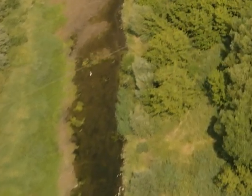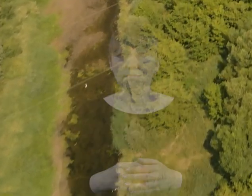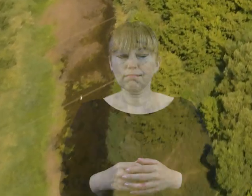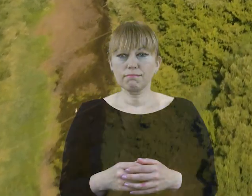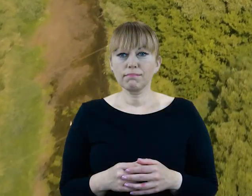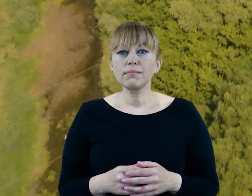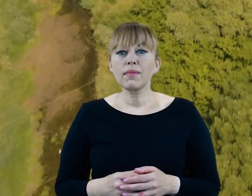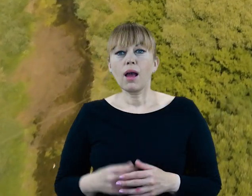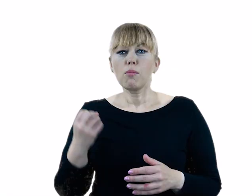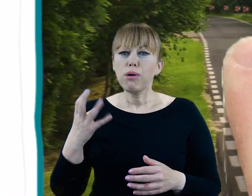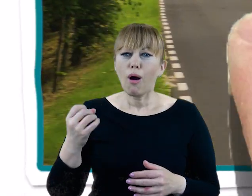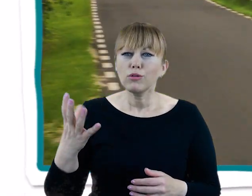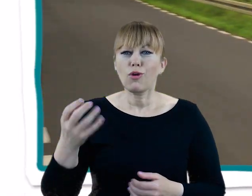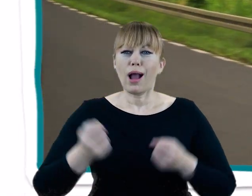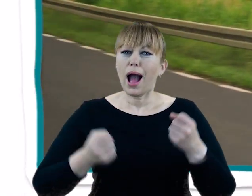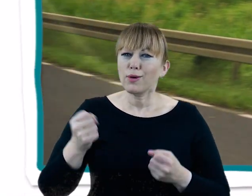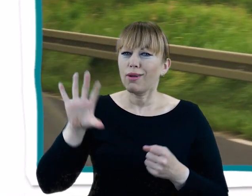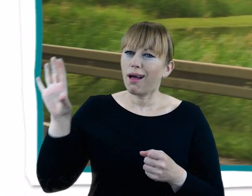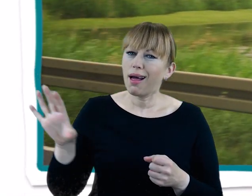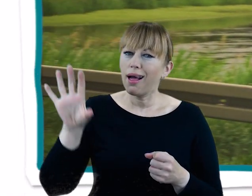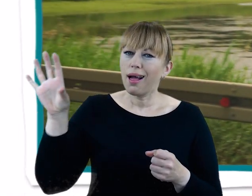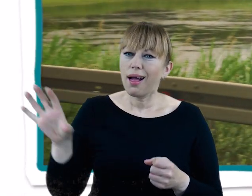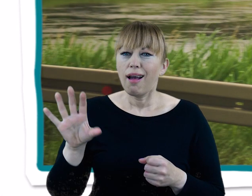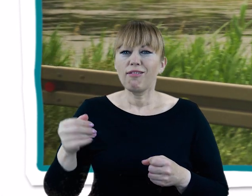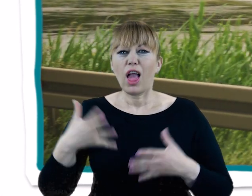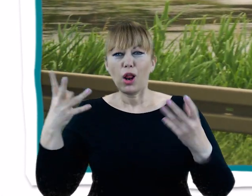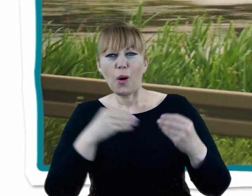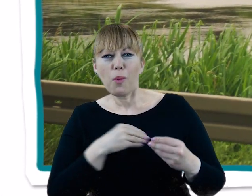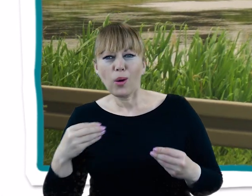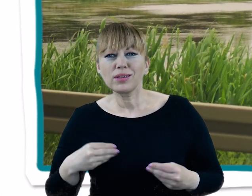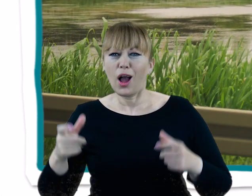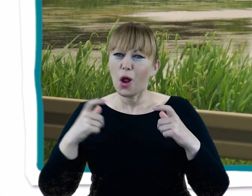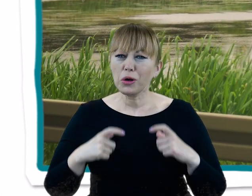Krajobraz rolniczej Wielkopolski, widziany z okien pociągu czy auta, to w zasadzie płaska równina.